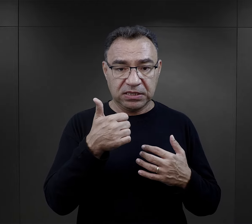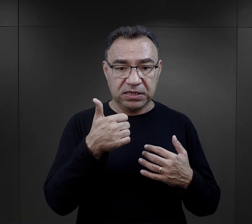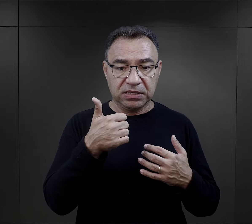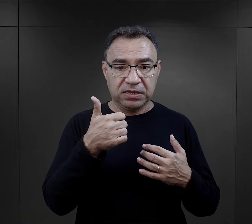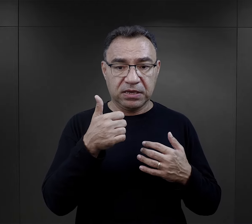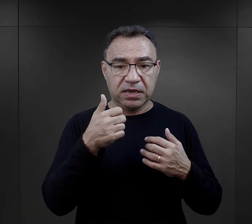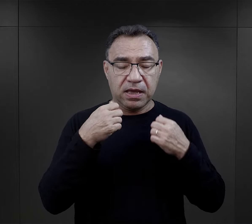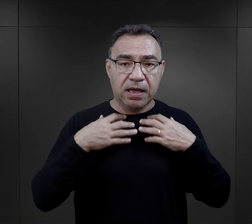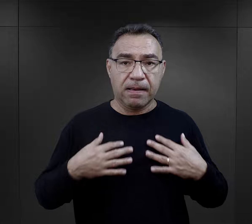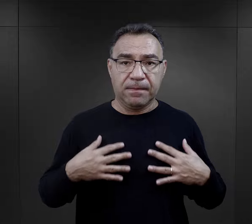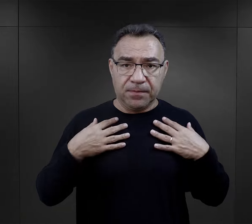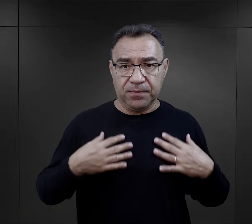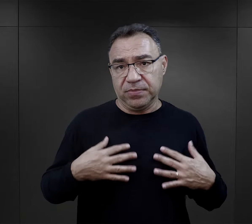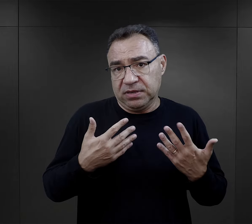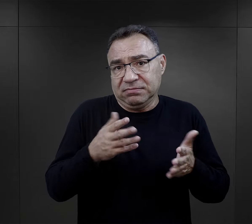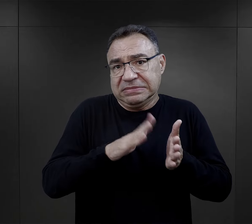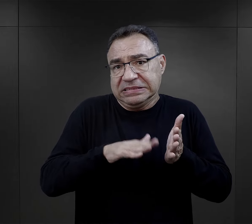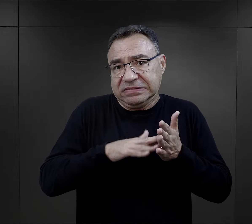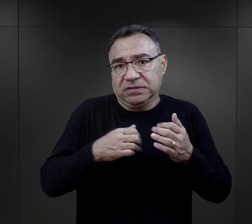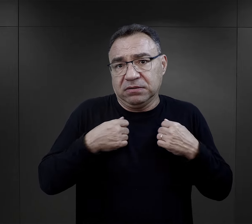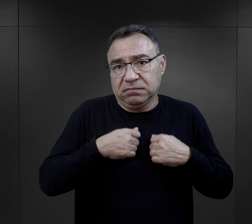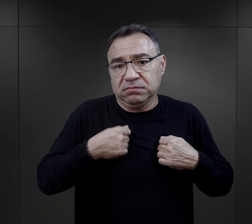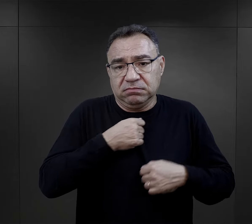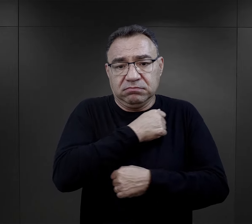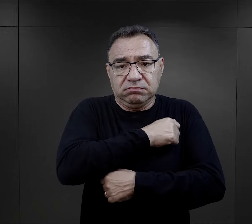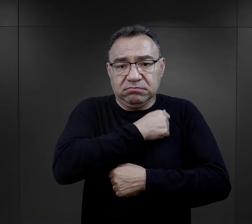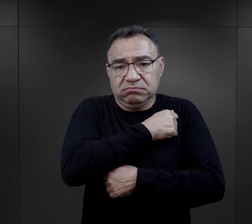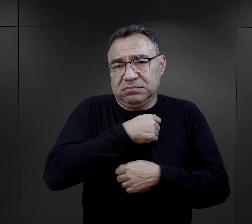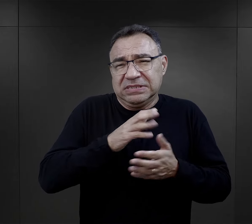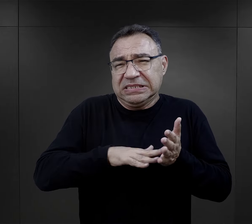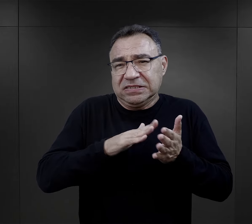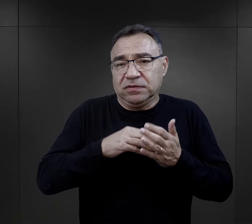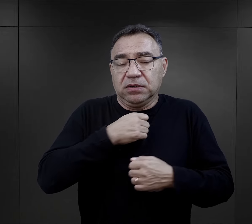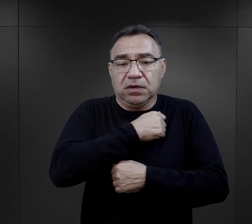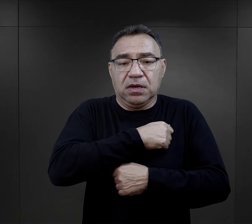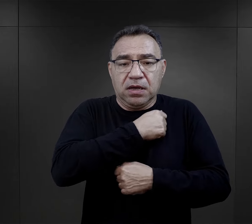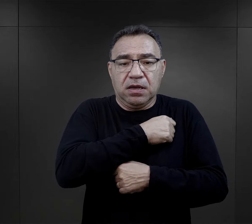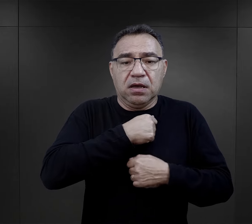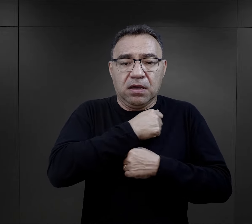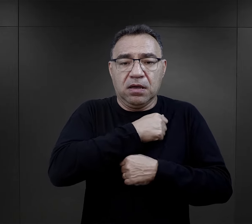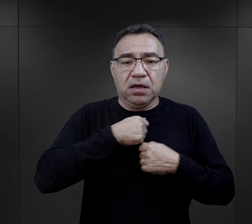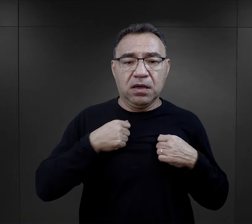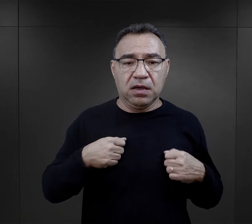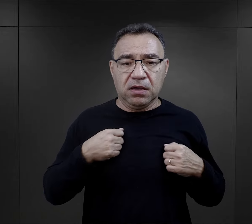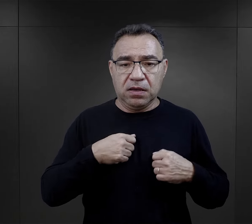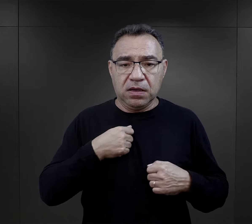i jeden z nich myje się - ot po prostu takie prozaiczne czynności